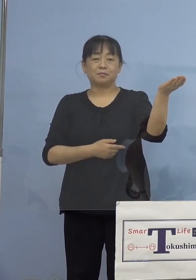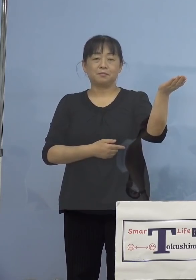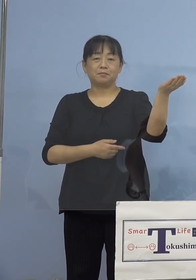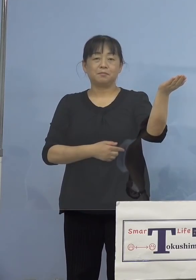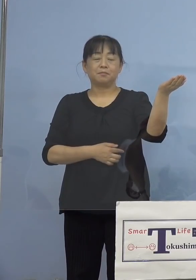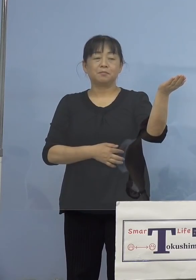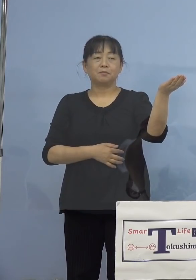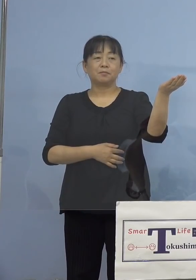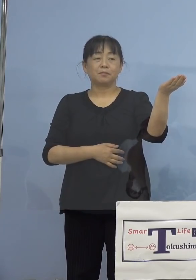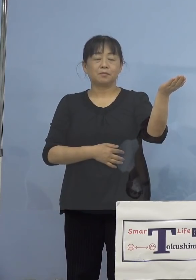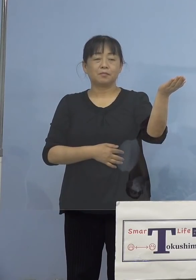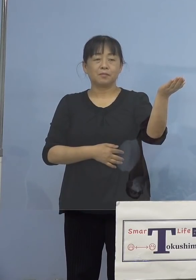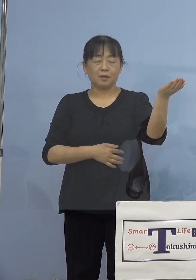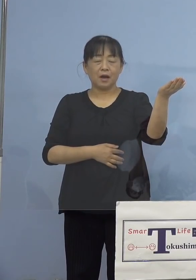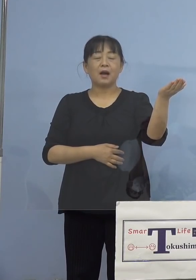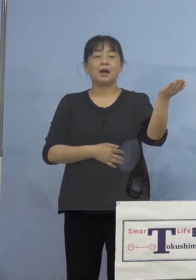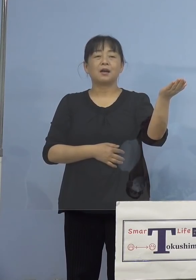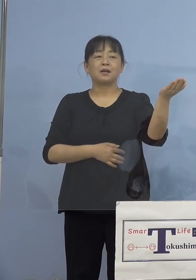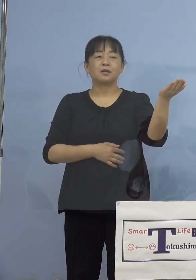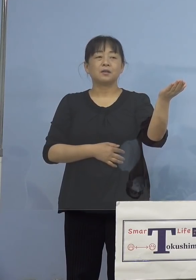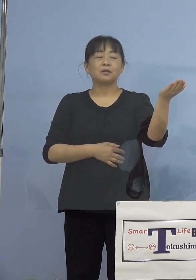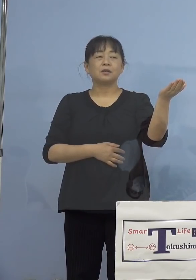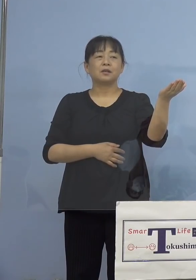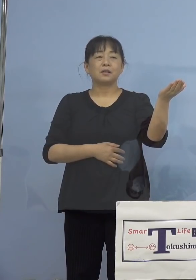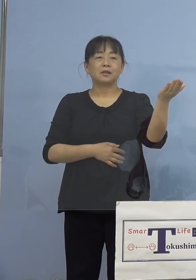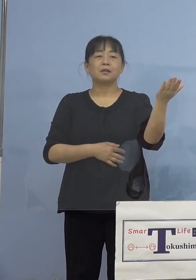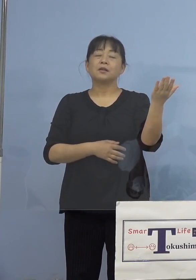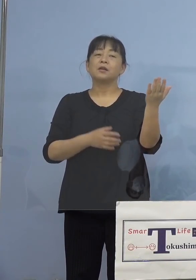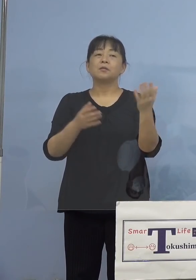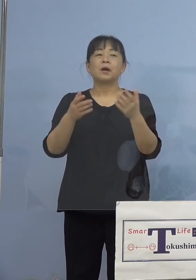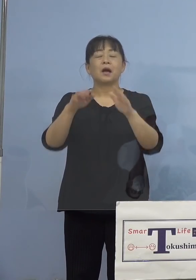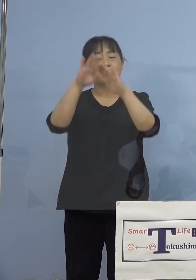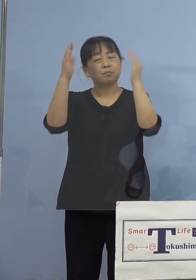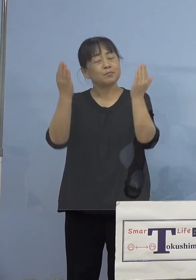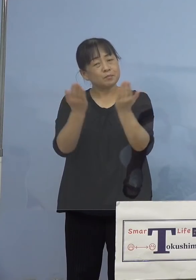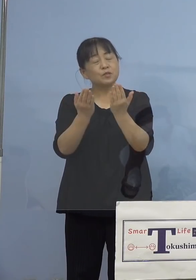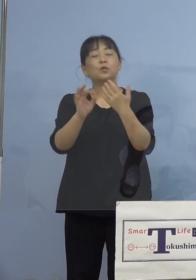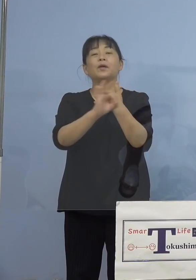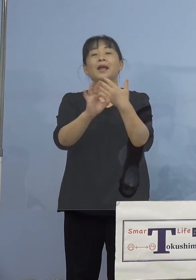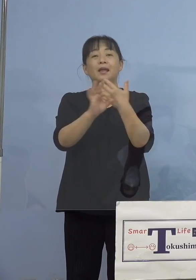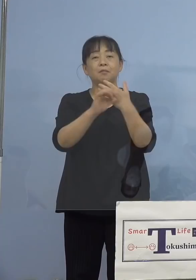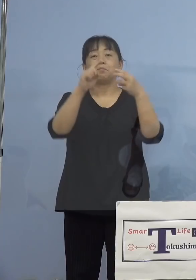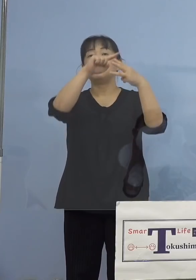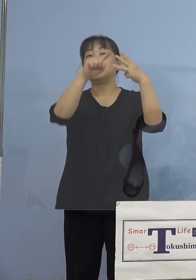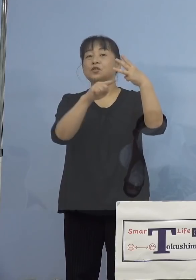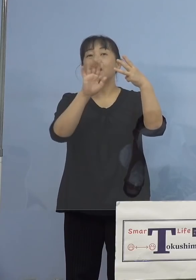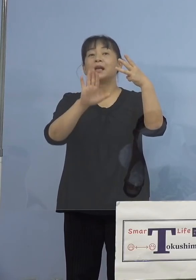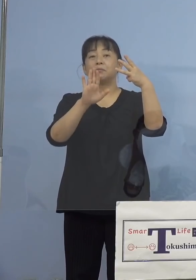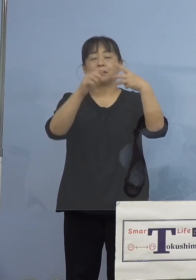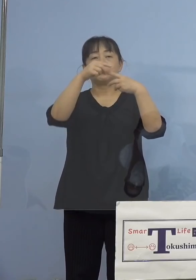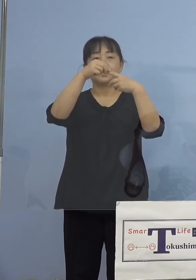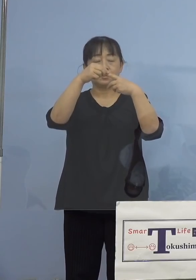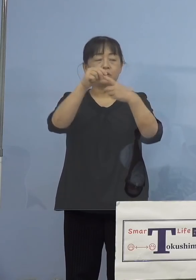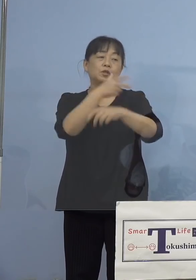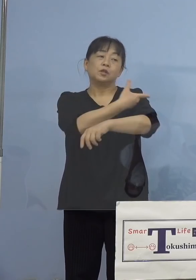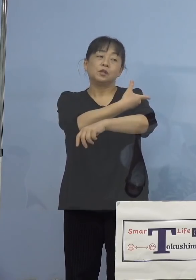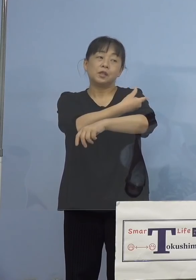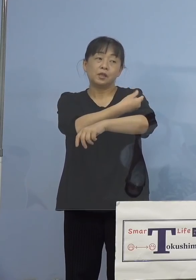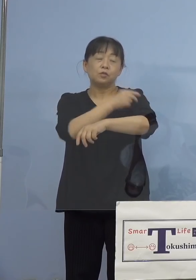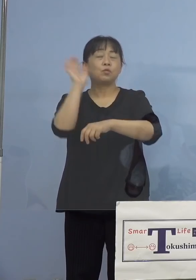典型的な3つを取り上げさせていただいています 1番目は接種後、熱が出たと